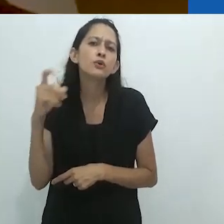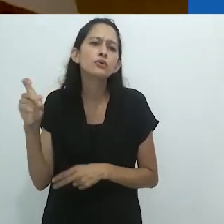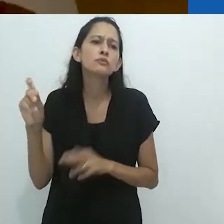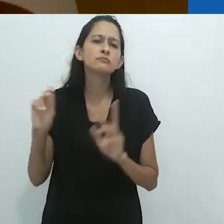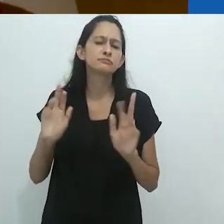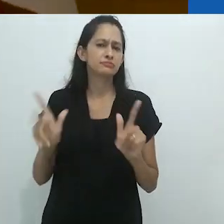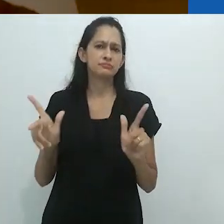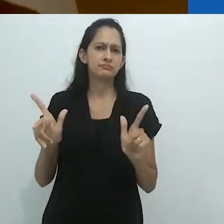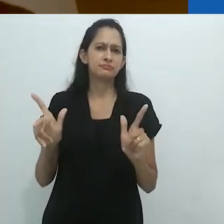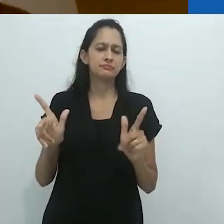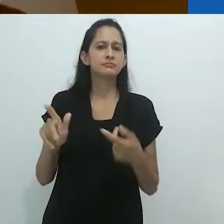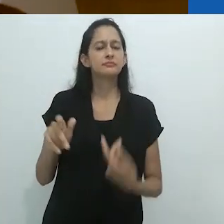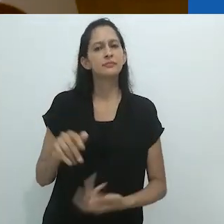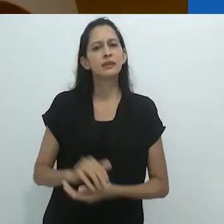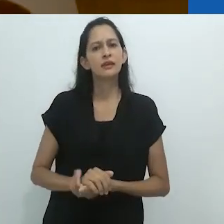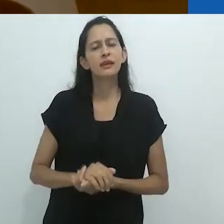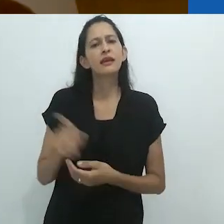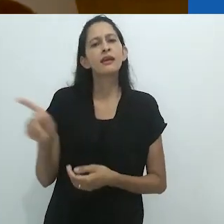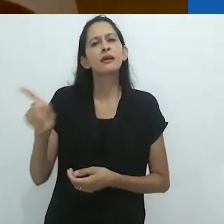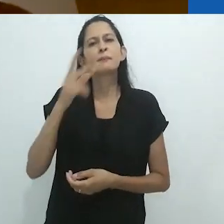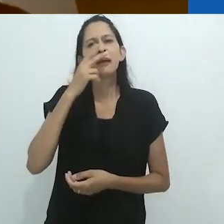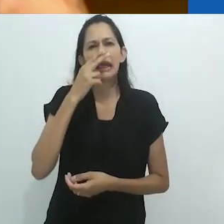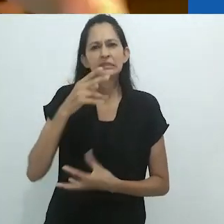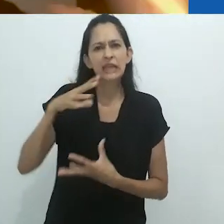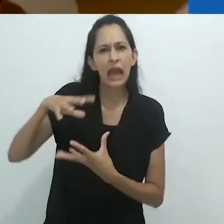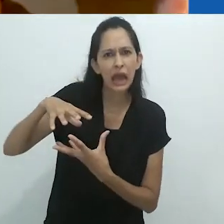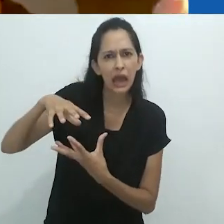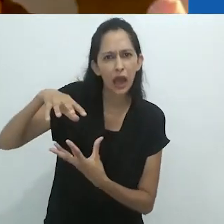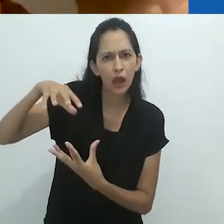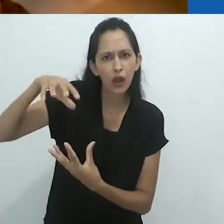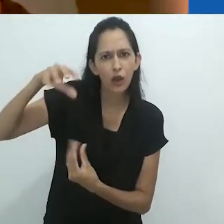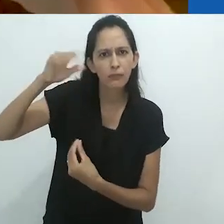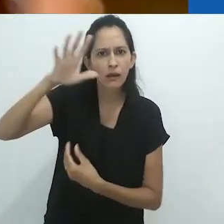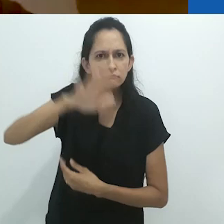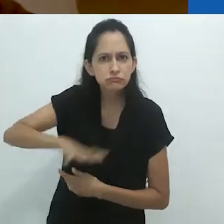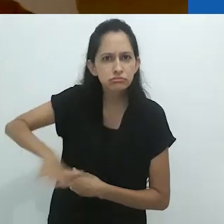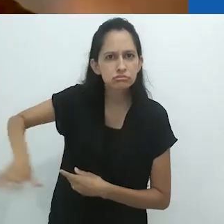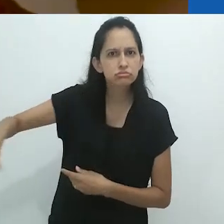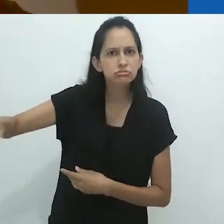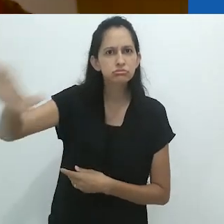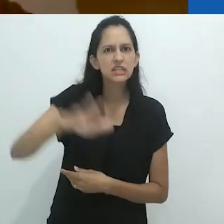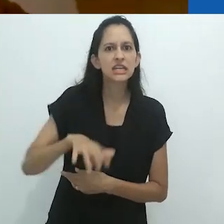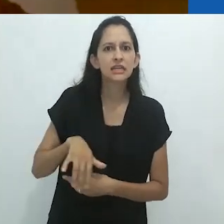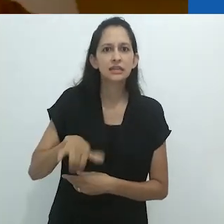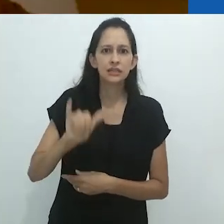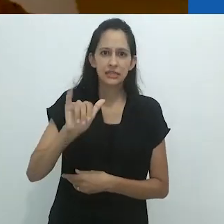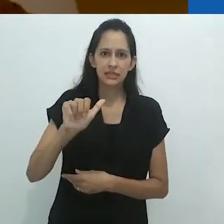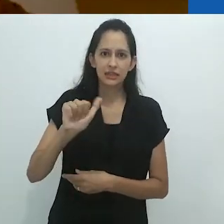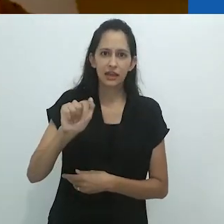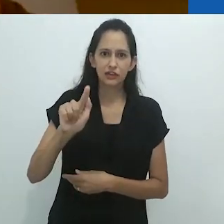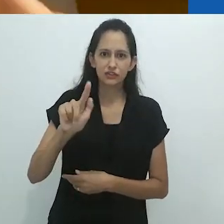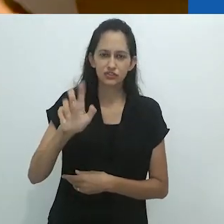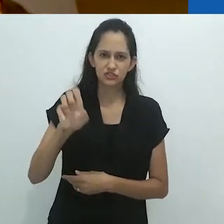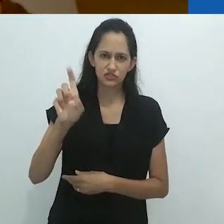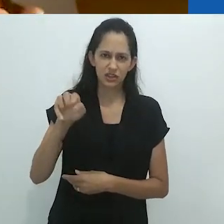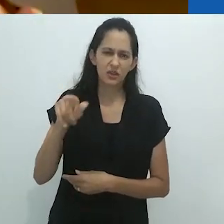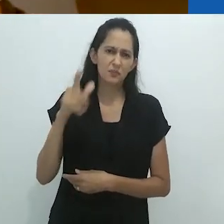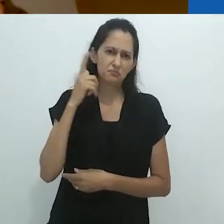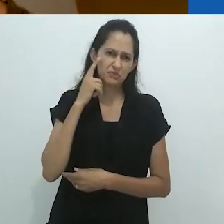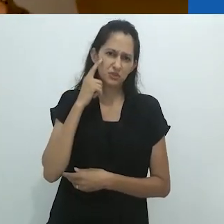o sussurro que vem dos espíritos do yagé, que no Brasil eu acho que é chamado de ayahuasca.